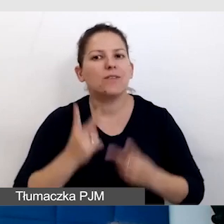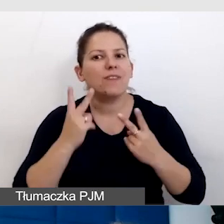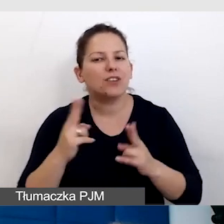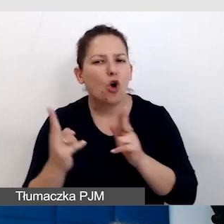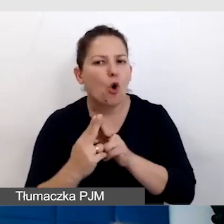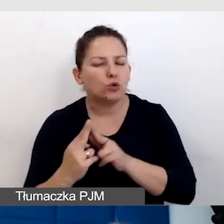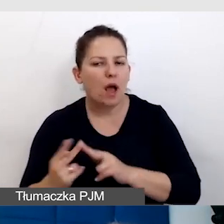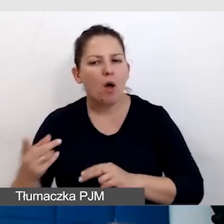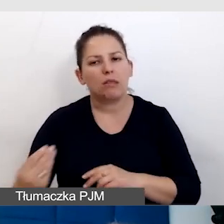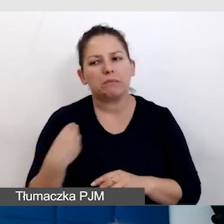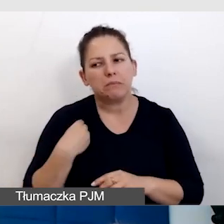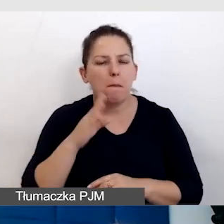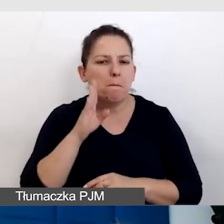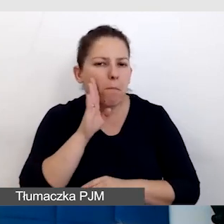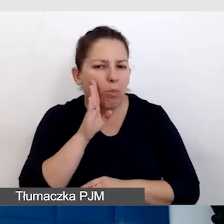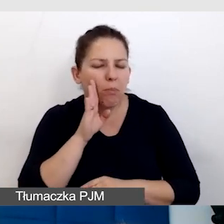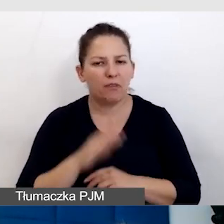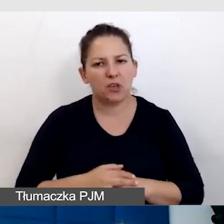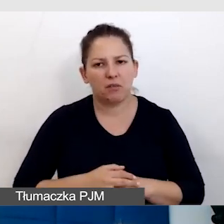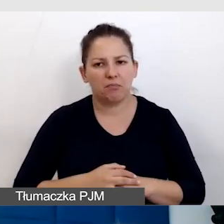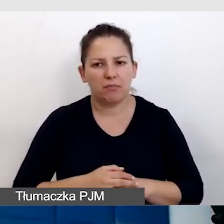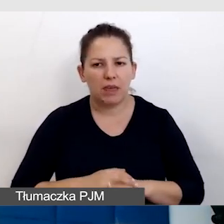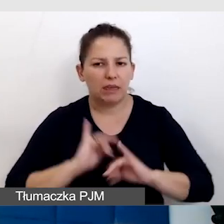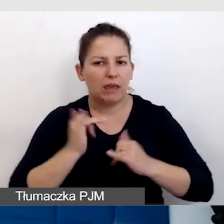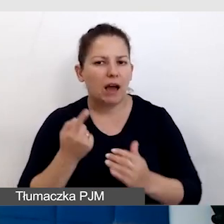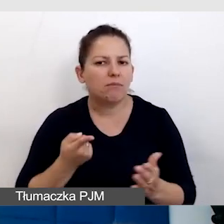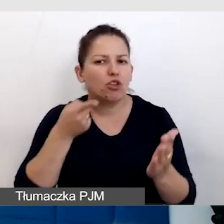bo o oni mi np. podpowiedzieli, jak dojść najprościej